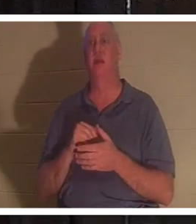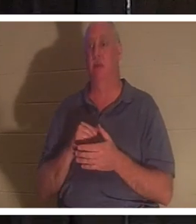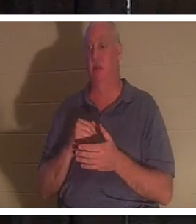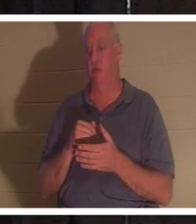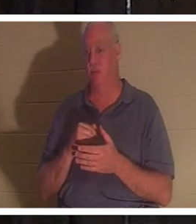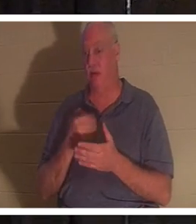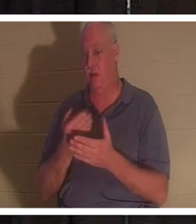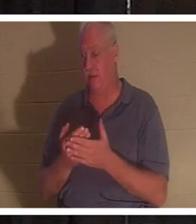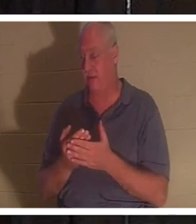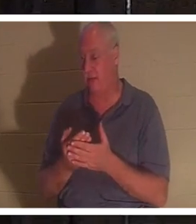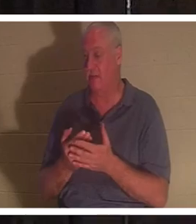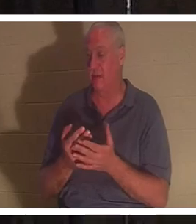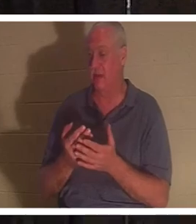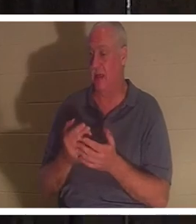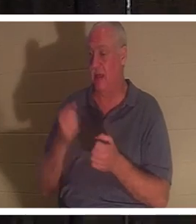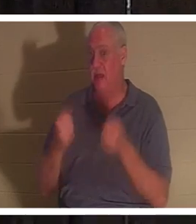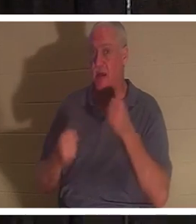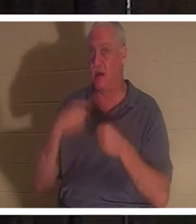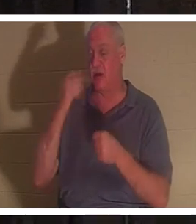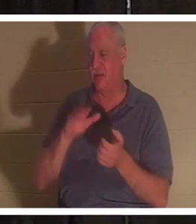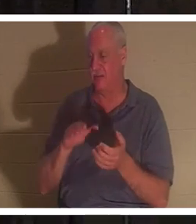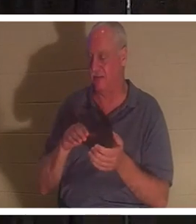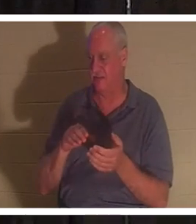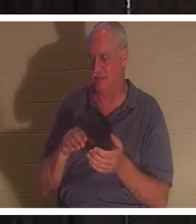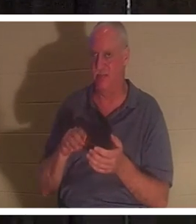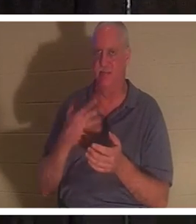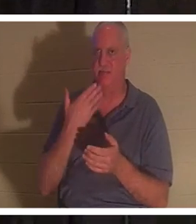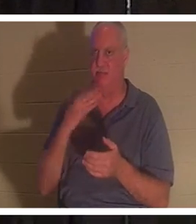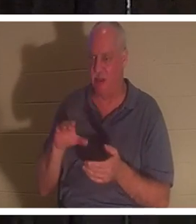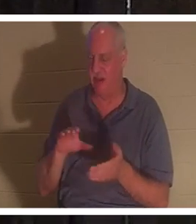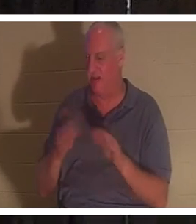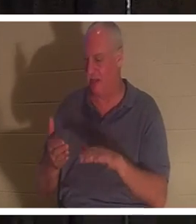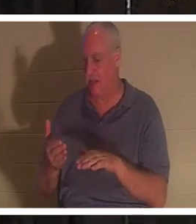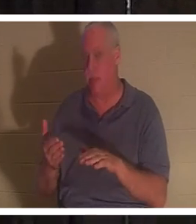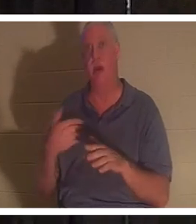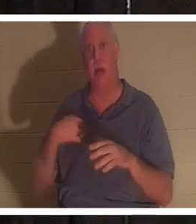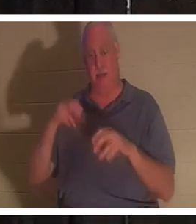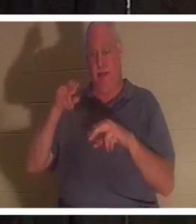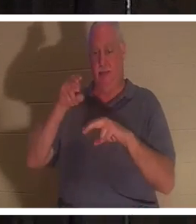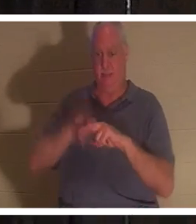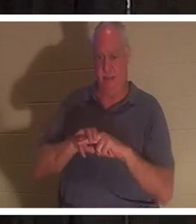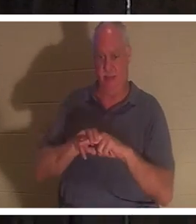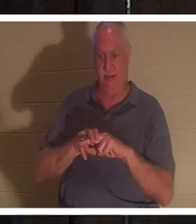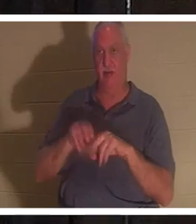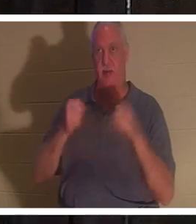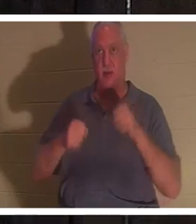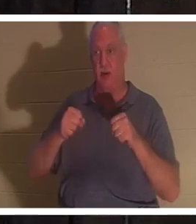wie ein Türnagel. Ich steige in das Auto und schalte den Schlüssel ein. Ich stelle meine Füße hinter die Pedale und